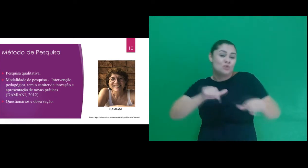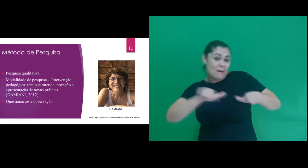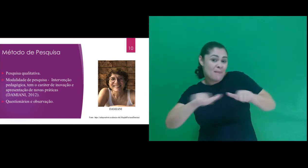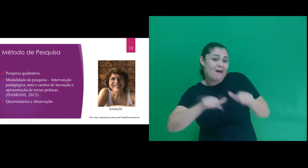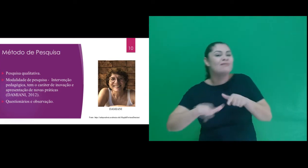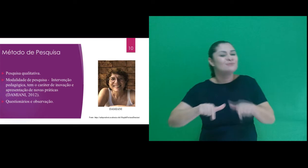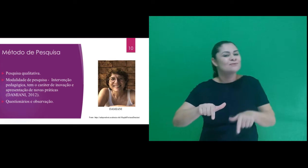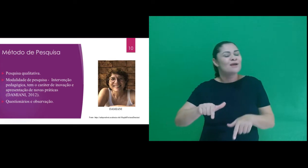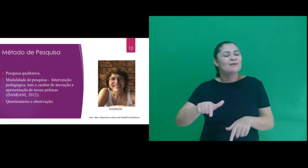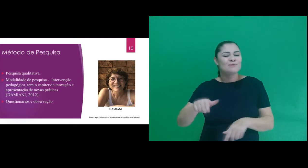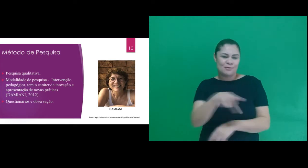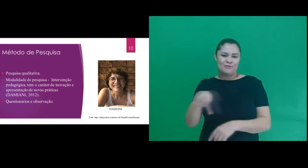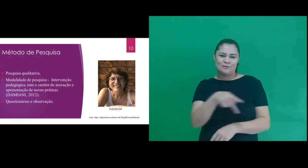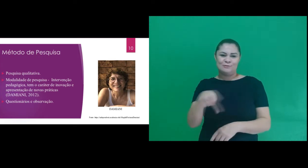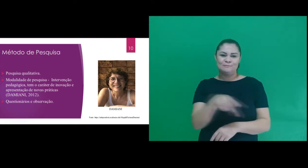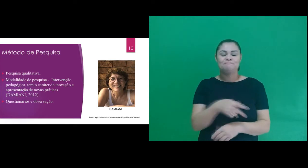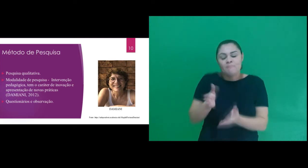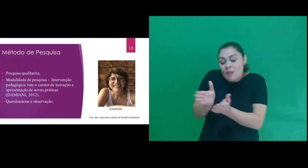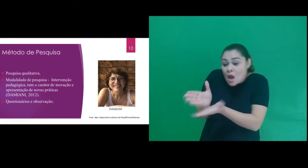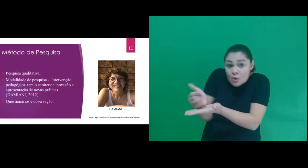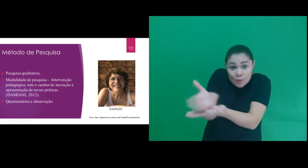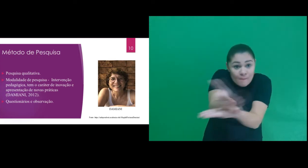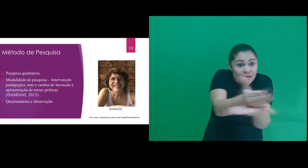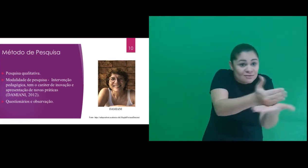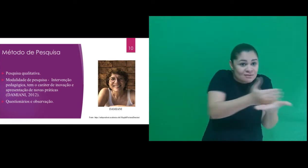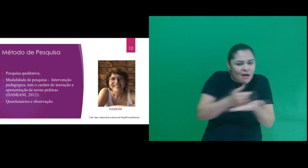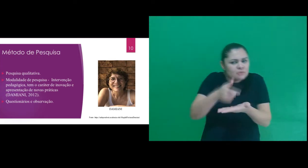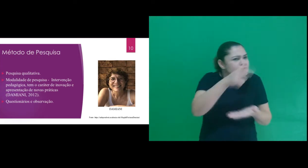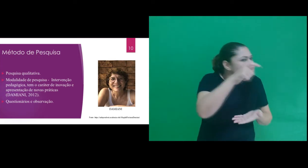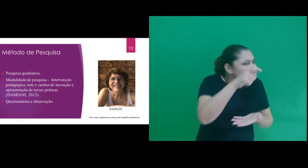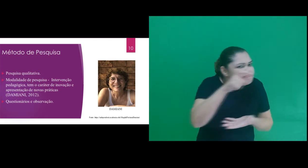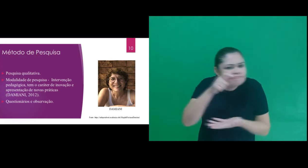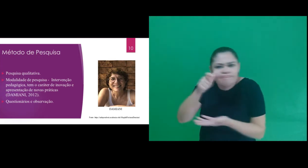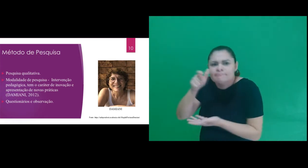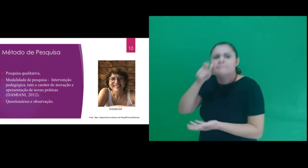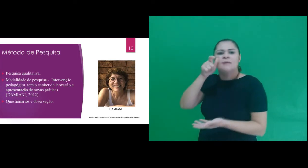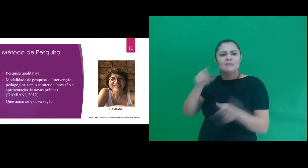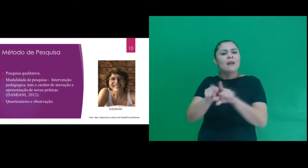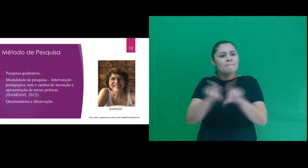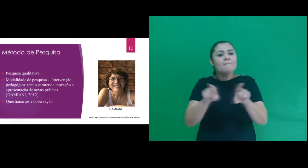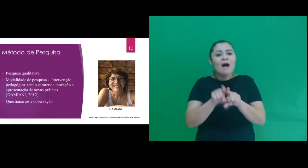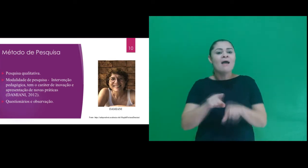sobre a prática docente. Como instrumento de coleta de dados exploramos a observação,